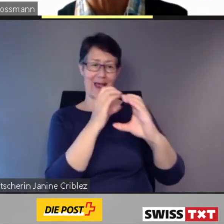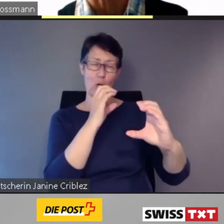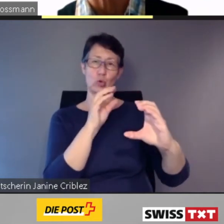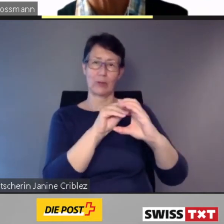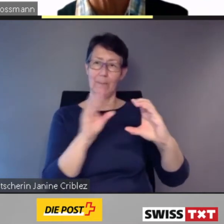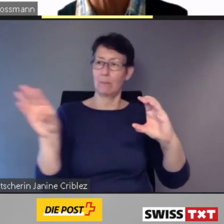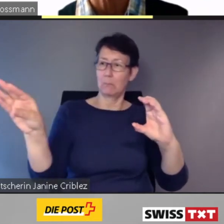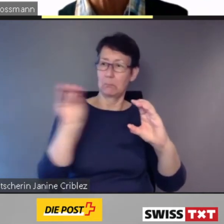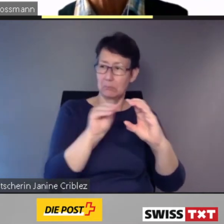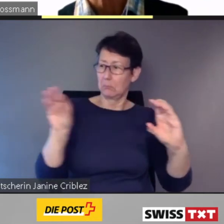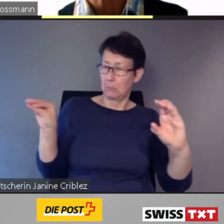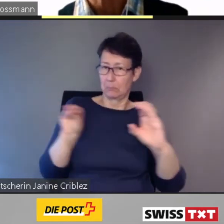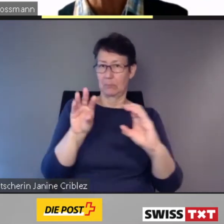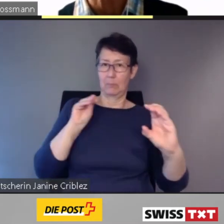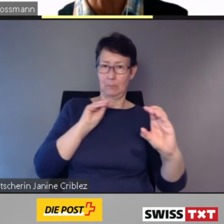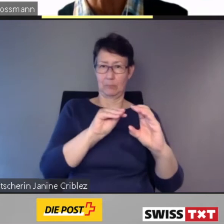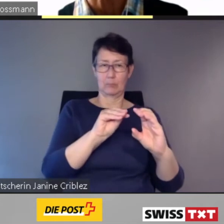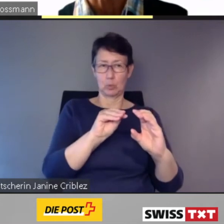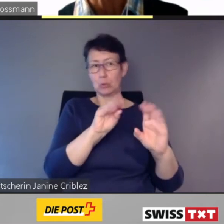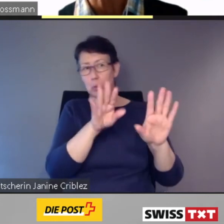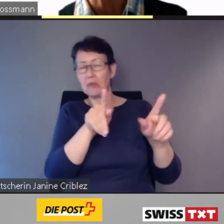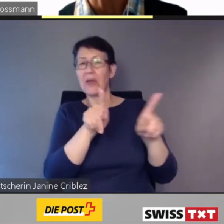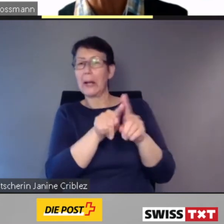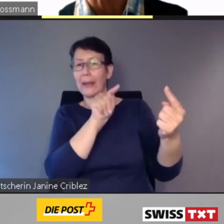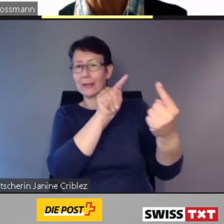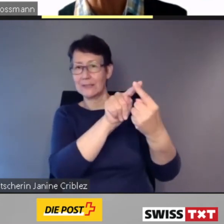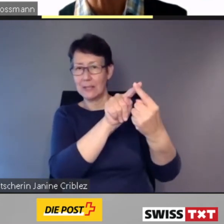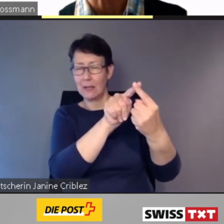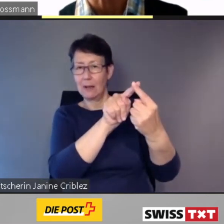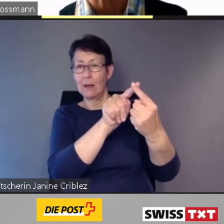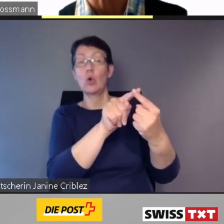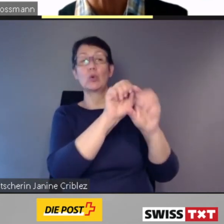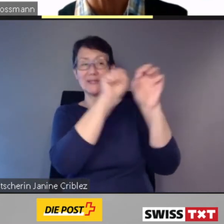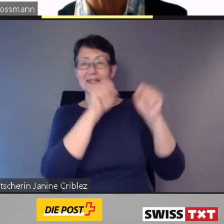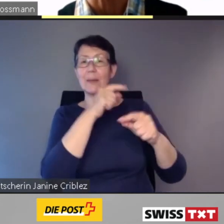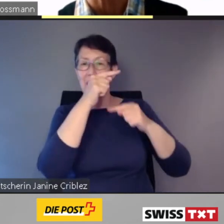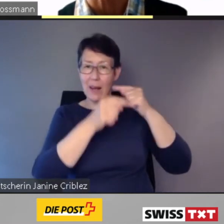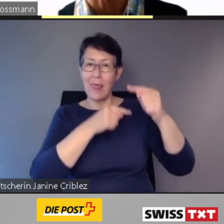Das System berechnete laufend die beste Lösung,